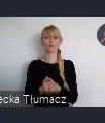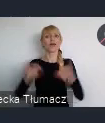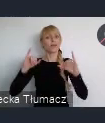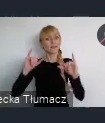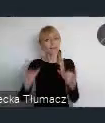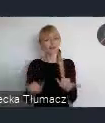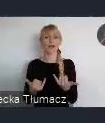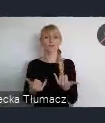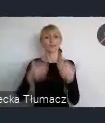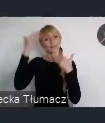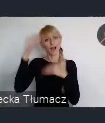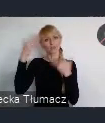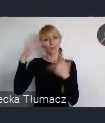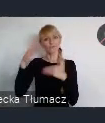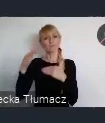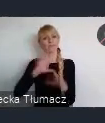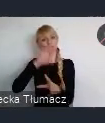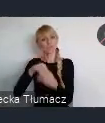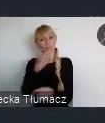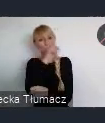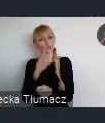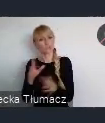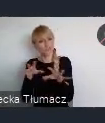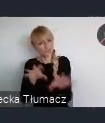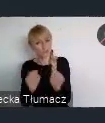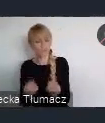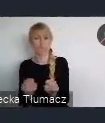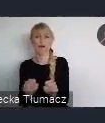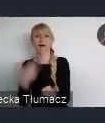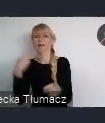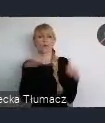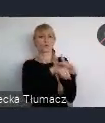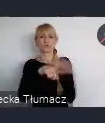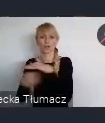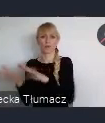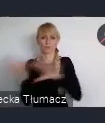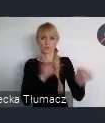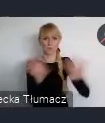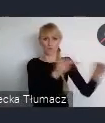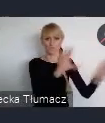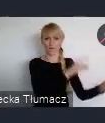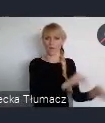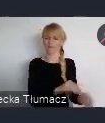a wręcz odwrotnie, będą przyjeżdzali do tego miasta i do tego regionu szukając nowych wyzwań w swoim życiu.